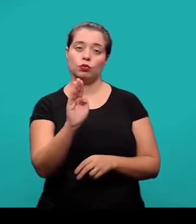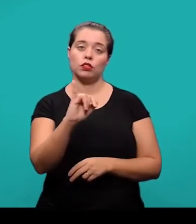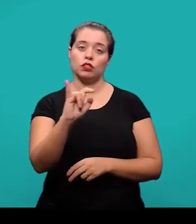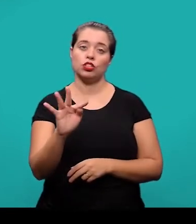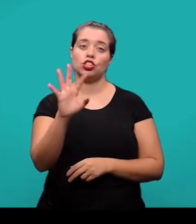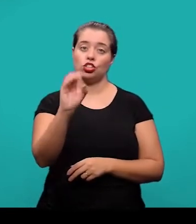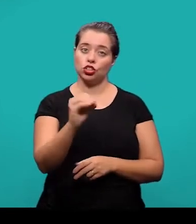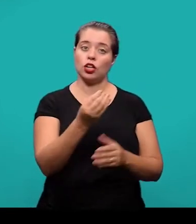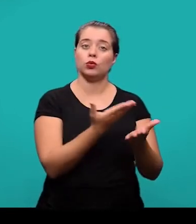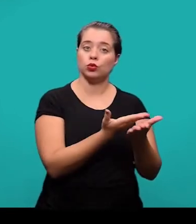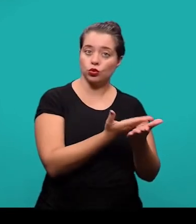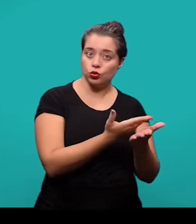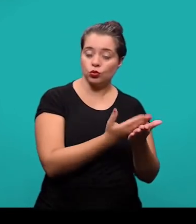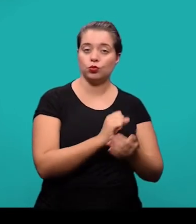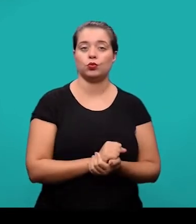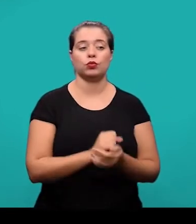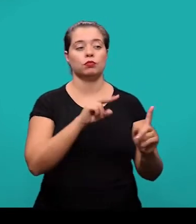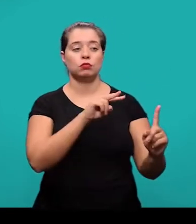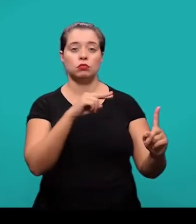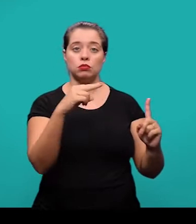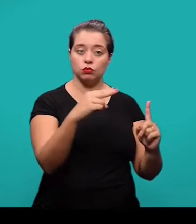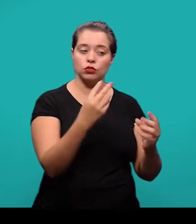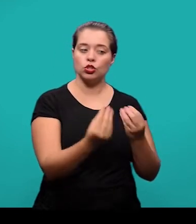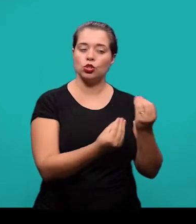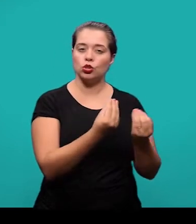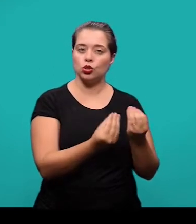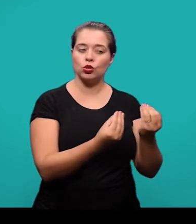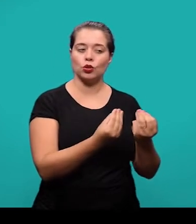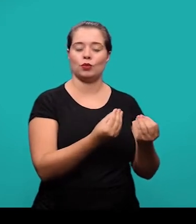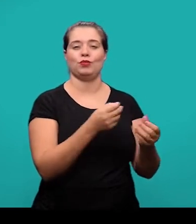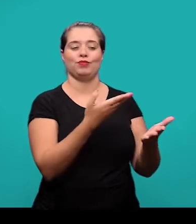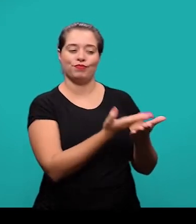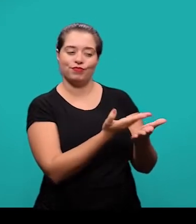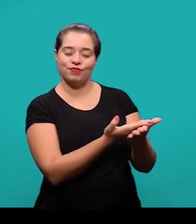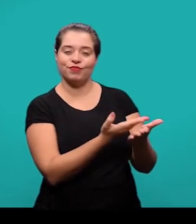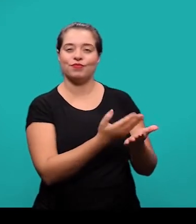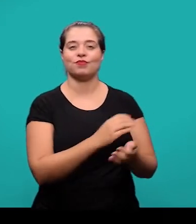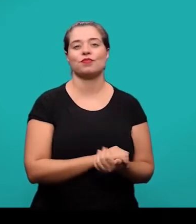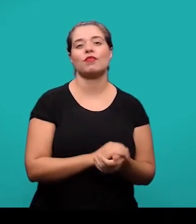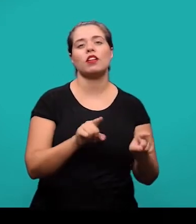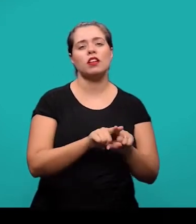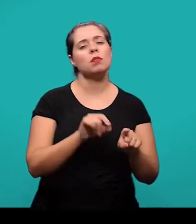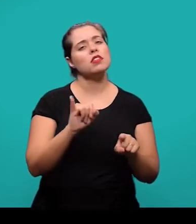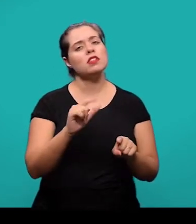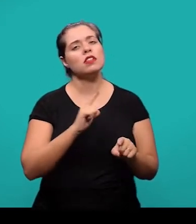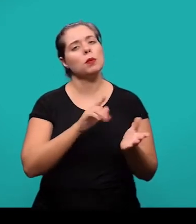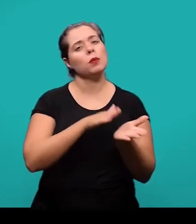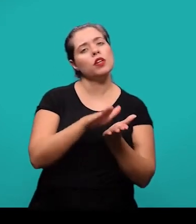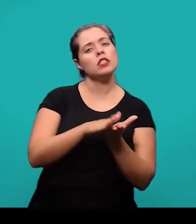o ponto de vista sob o qual esse assunto está sendo abordado trabalhos anteriores que tenham tratado do mesmo tema